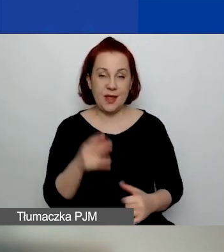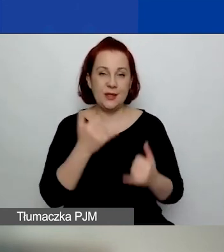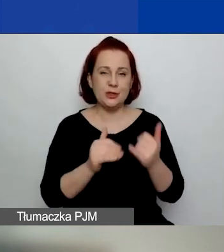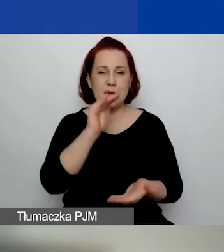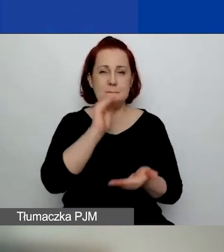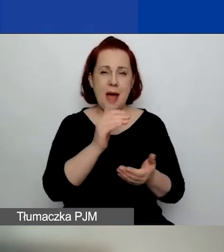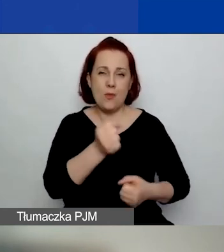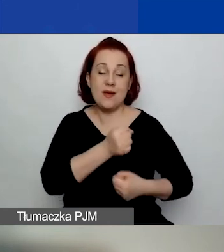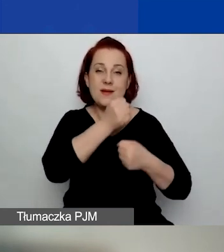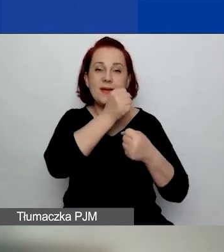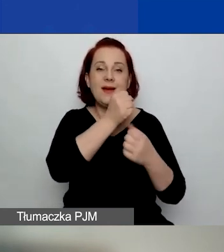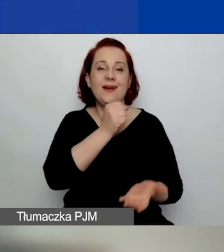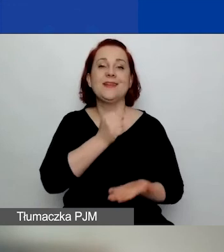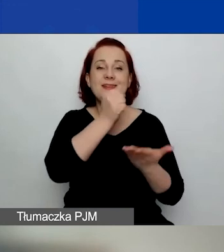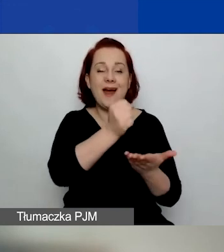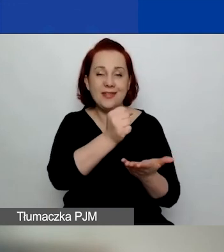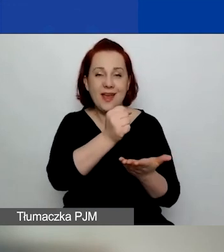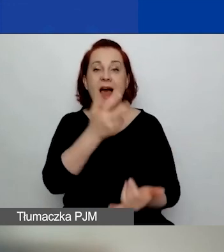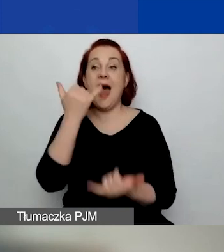Lub 12 miesięcy w przypadku ubiegania się o duży grant.